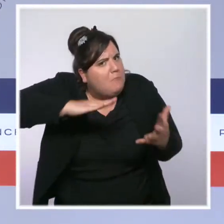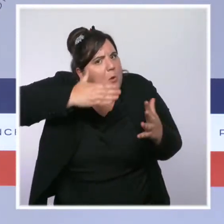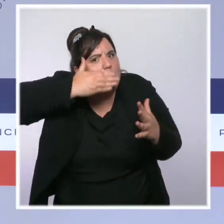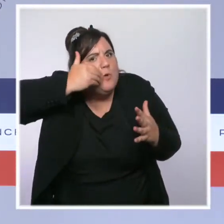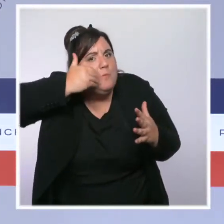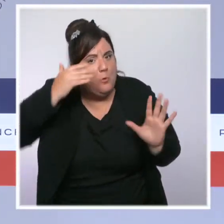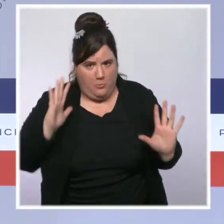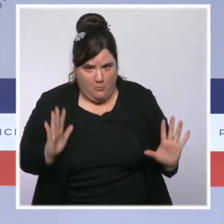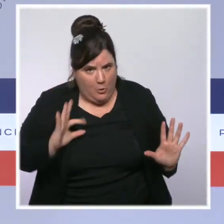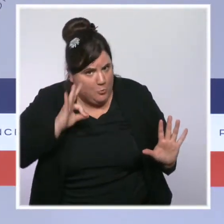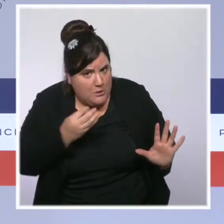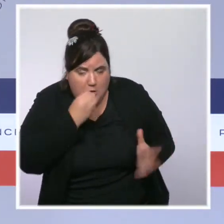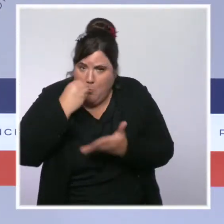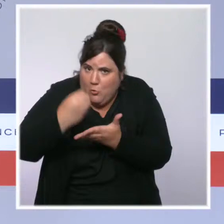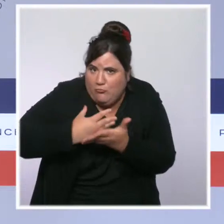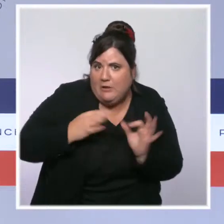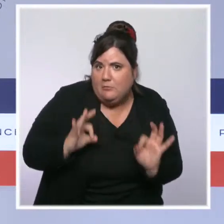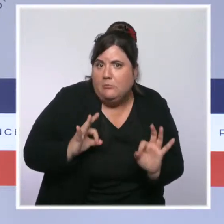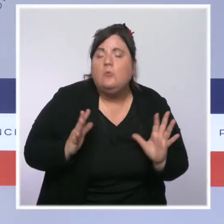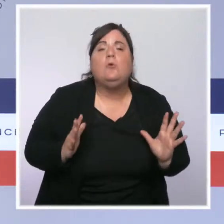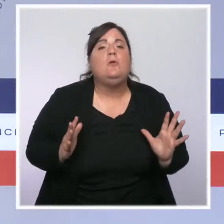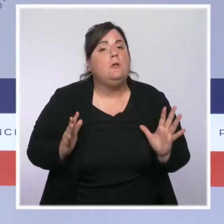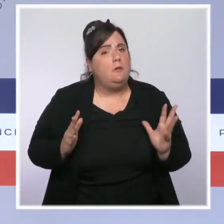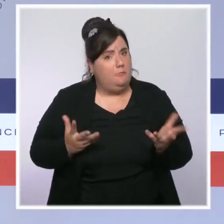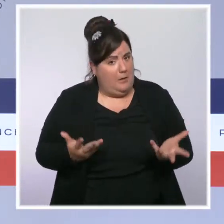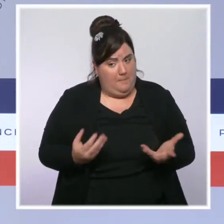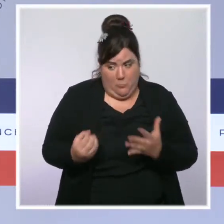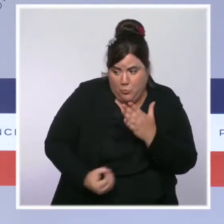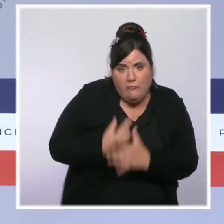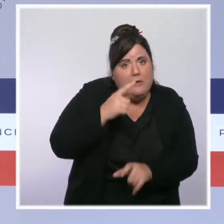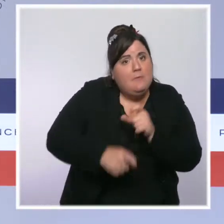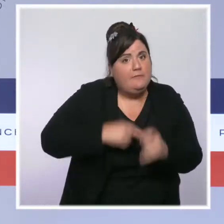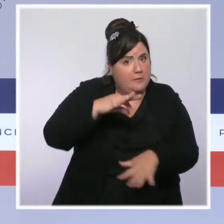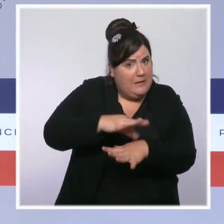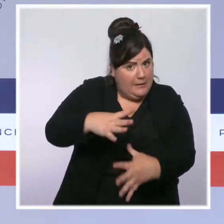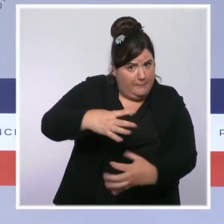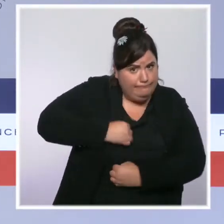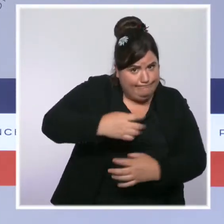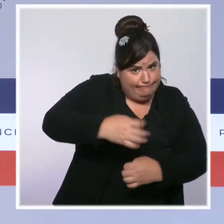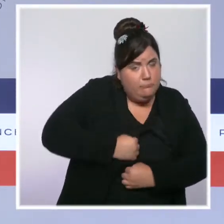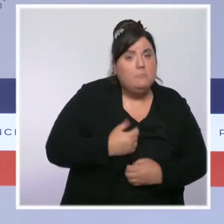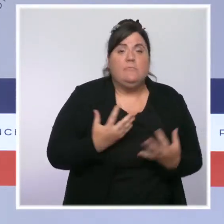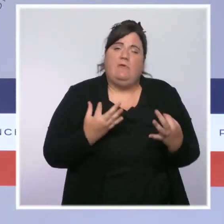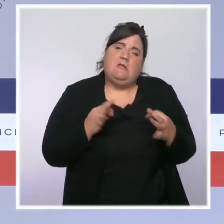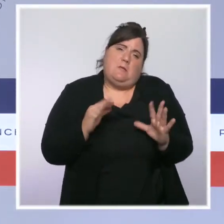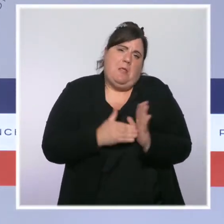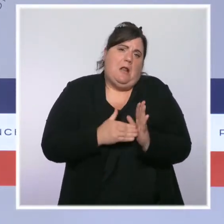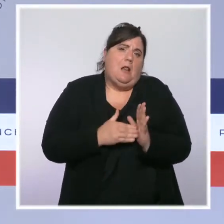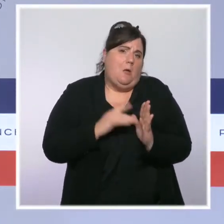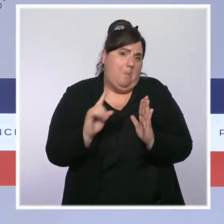Le nombre de cas quotidiens est proche des 10 000 en moyenne, en diminution de 25 % par rapport à la semaine dernière.